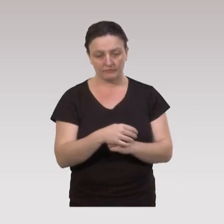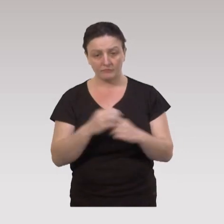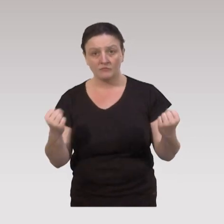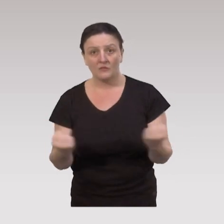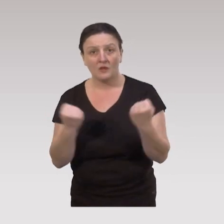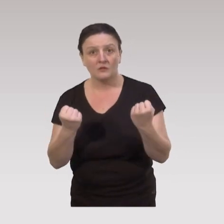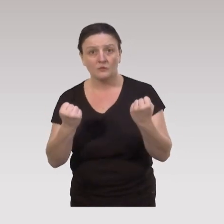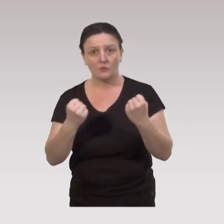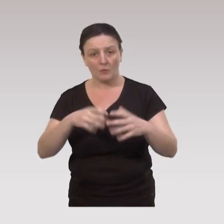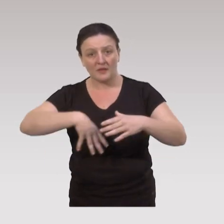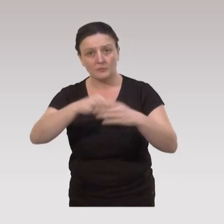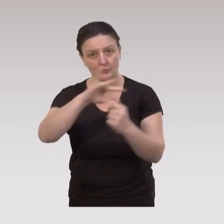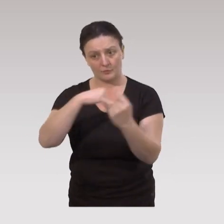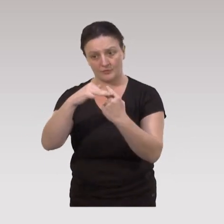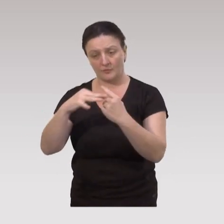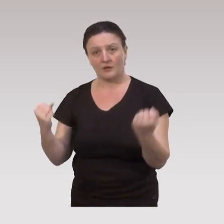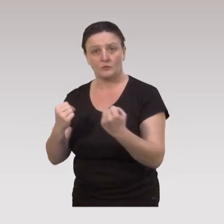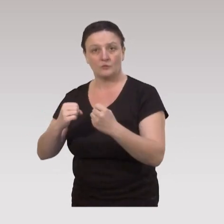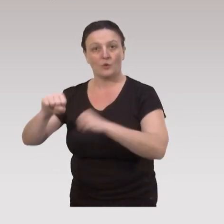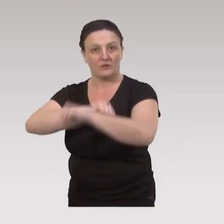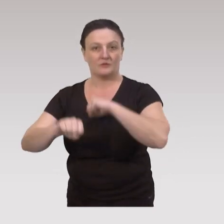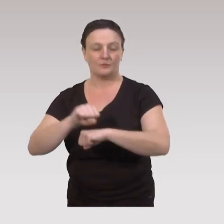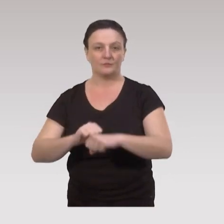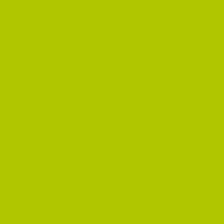des actions de participation sociale et des actions d’organisations.